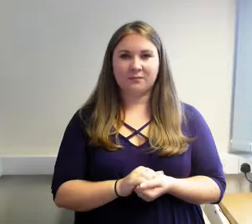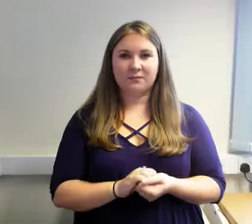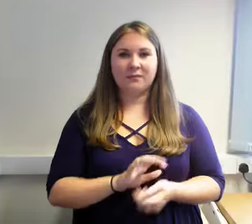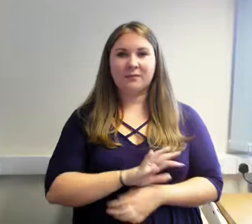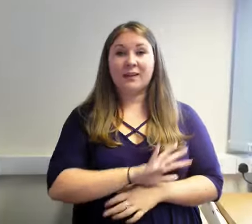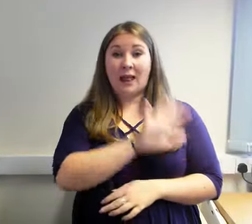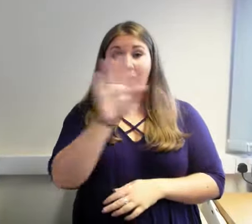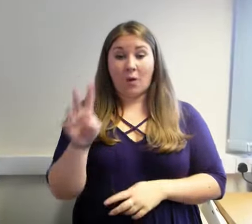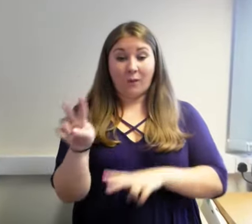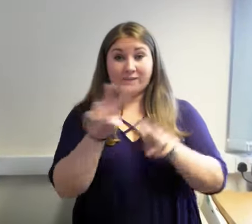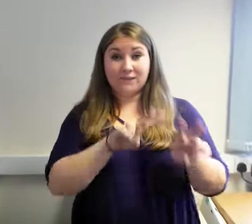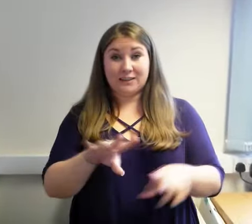Helo.